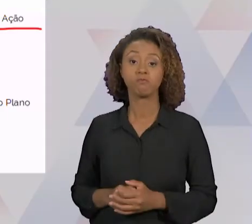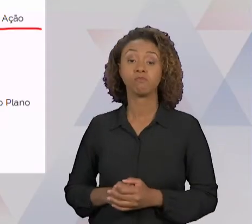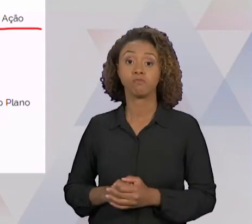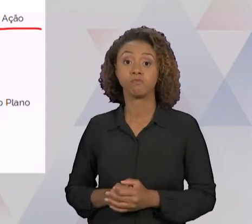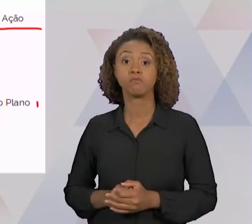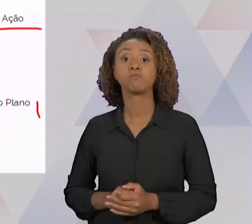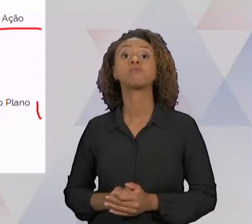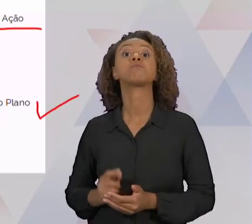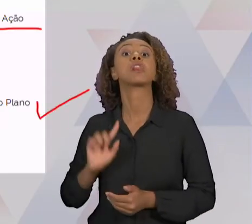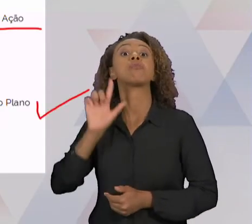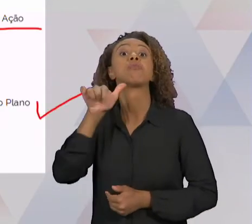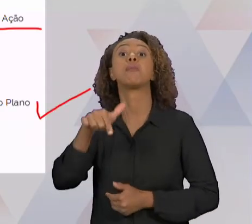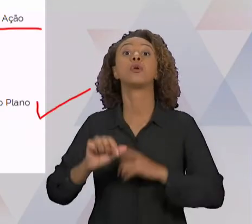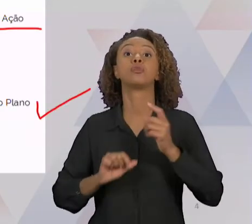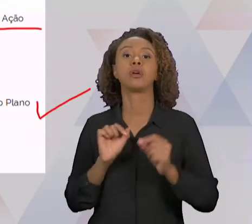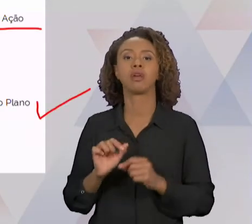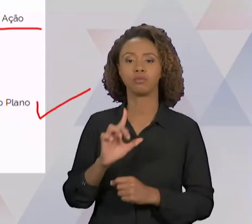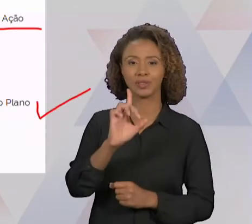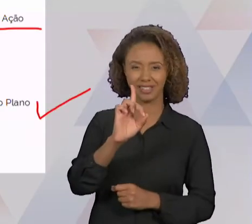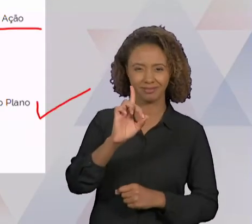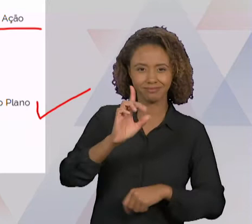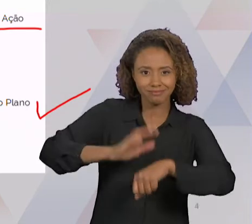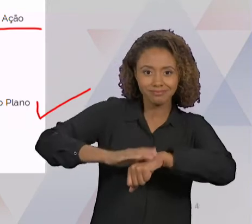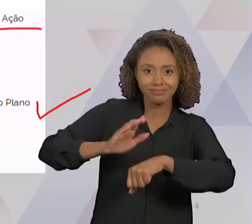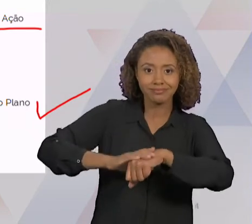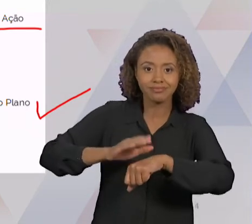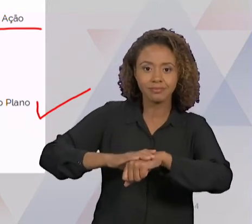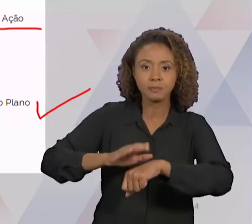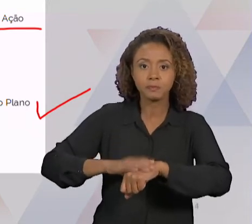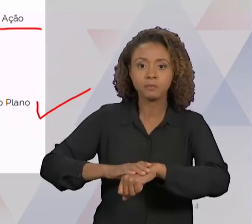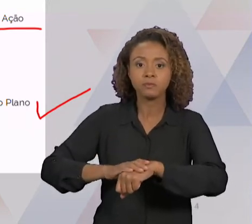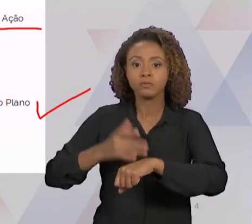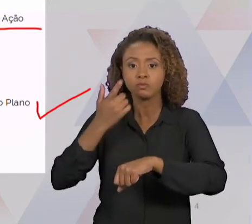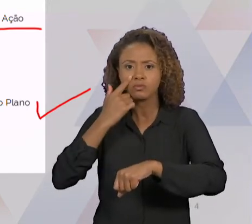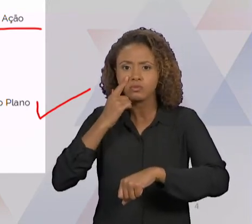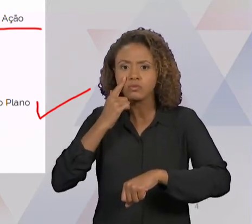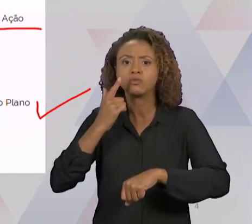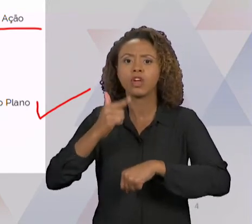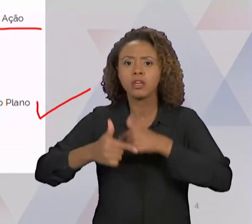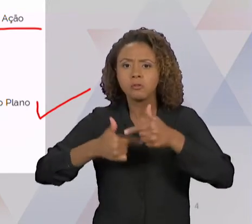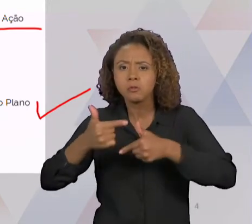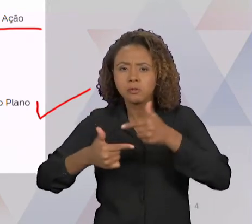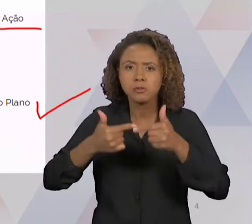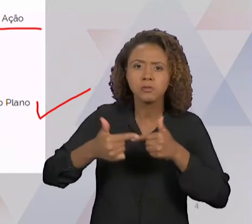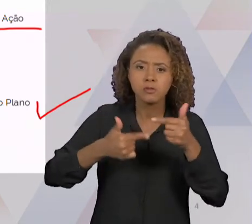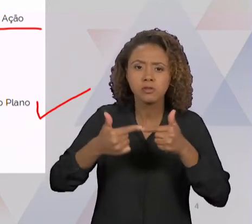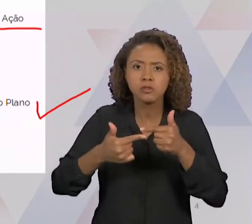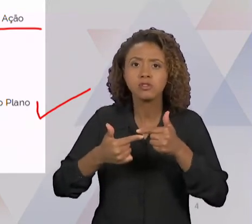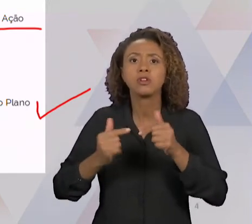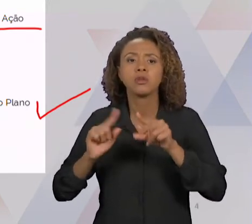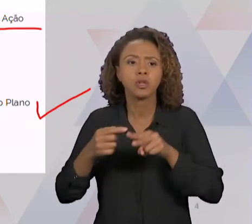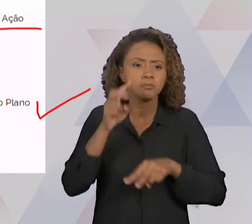PLANO DE AÇÃO, E VERIFICA OS RESULTADOS, SE FORAM ALCANÇADOS OU NÃO, SENÃO A GENTE VAI TER QUE